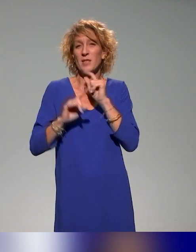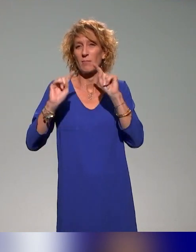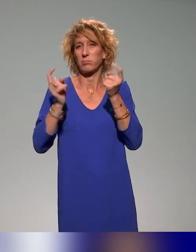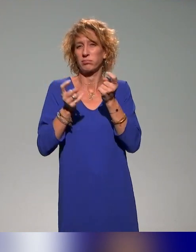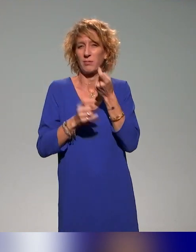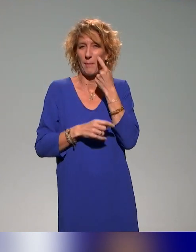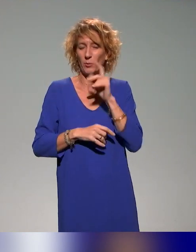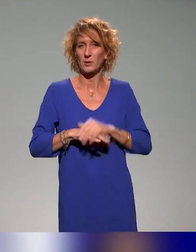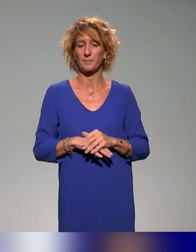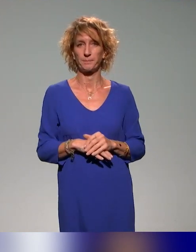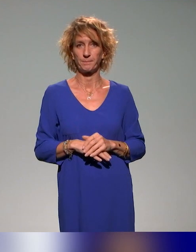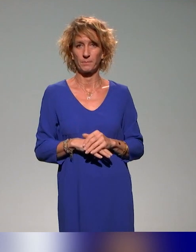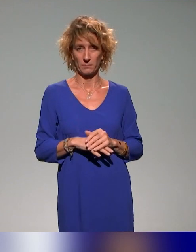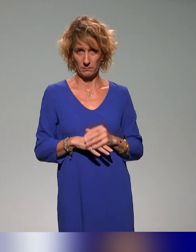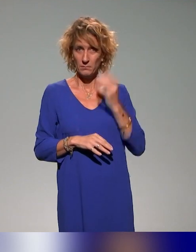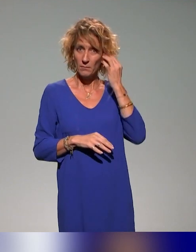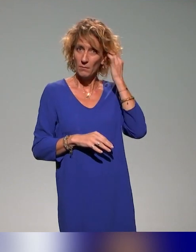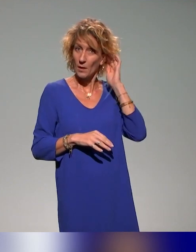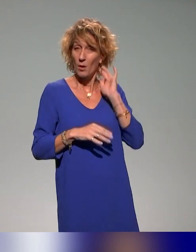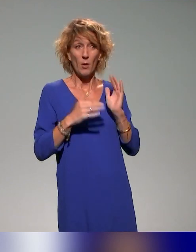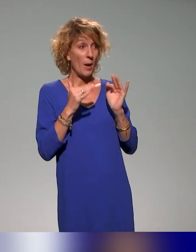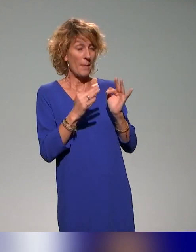En tout cas, sur ce que tu viens d'évoquer, Pierre, c'est totalement